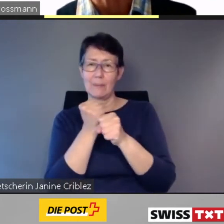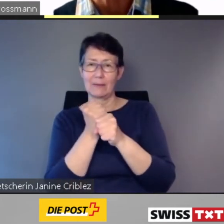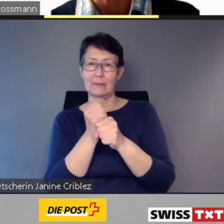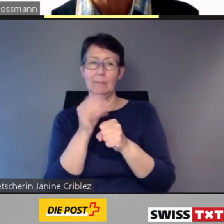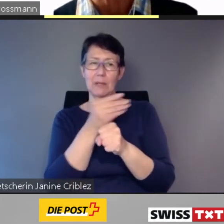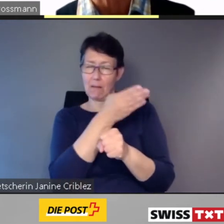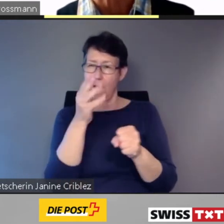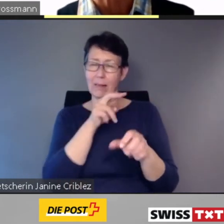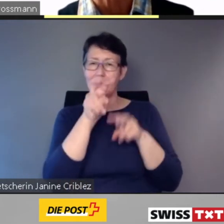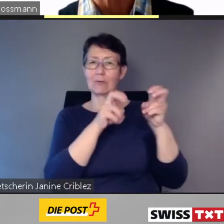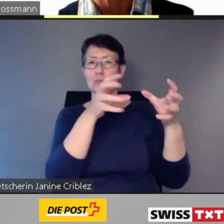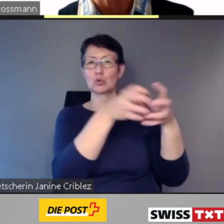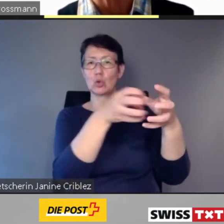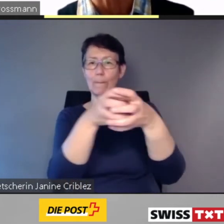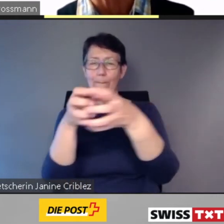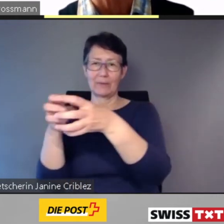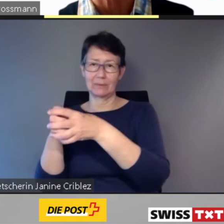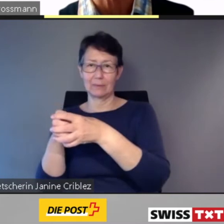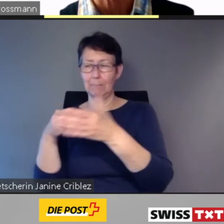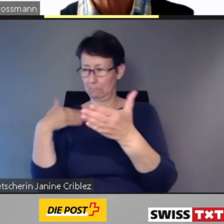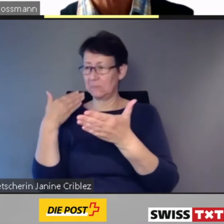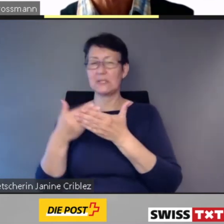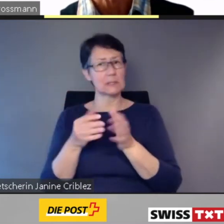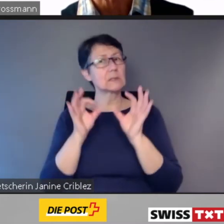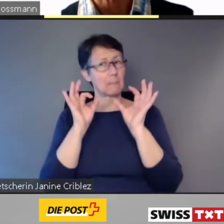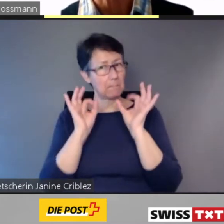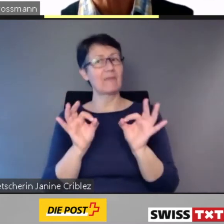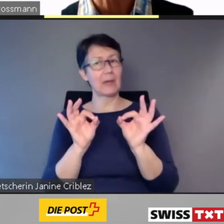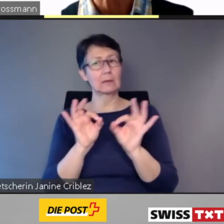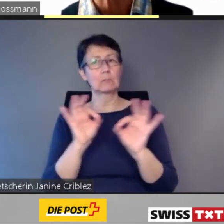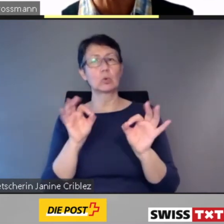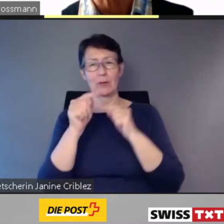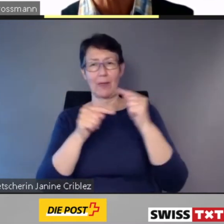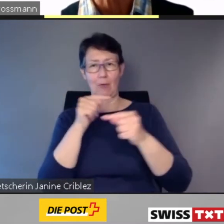Unser Einbezug Direktbetroffener sichert den Erfolg.